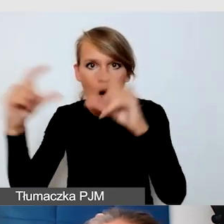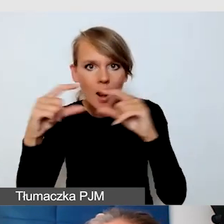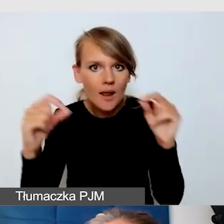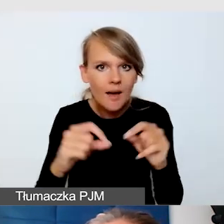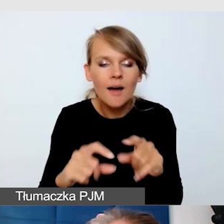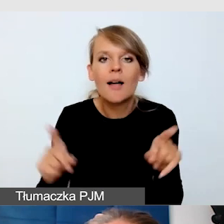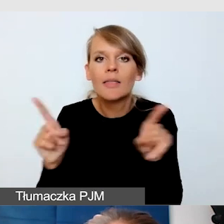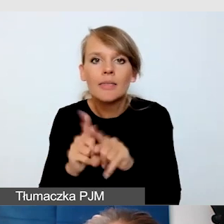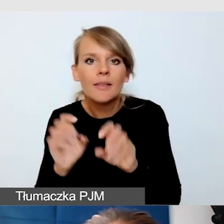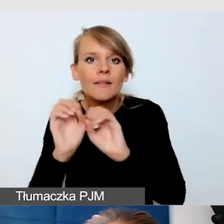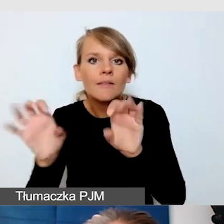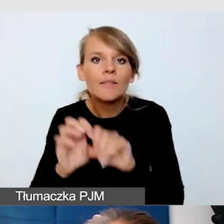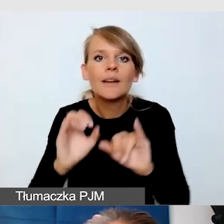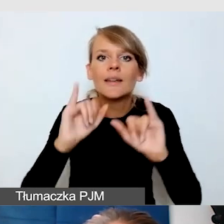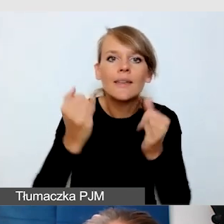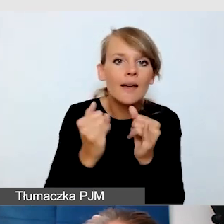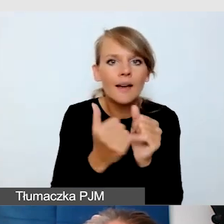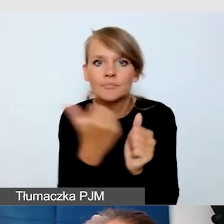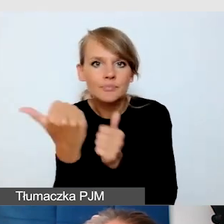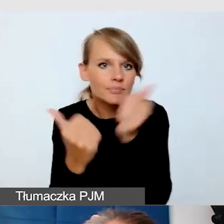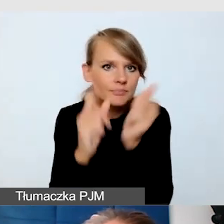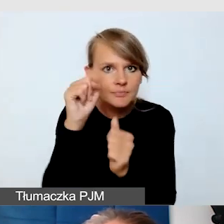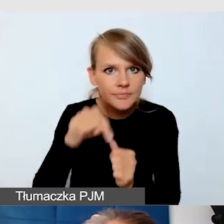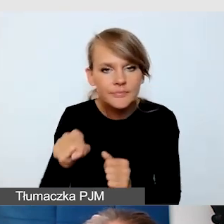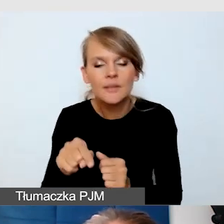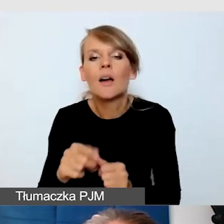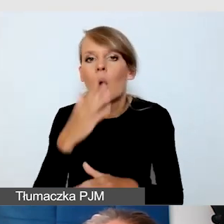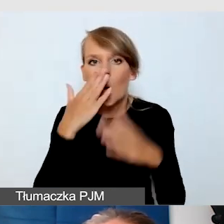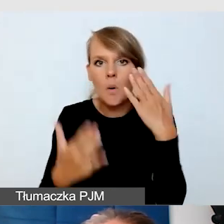jak nawigować po tym Excelu, okazało się, że stworzyliśmy coś, co jest bardzo trudne,